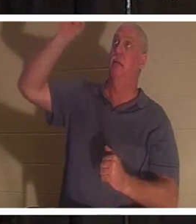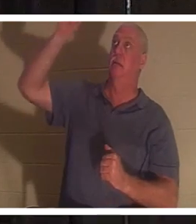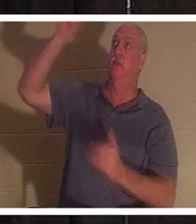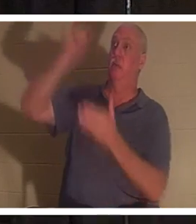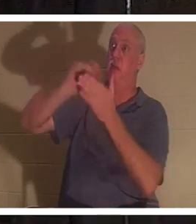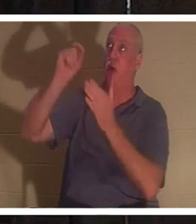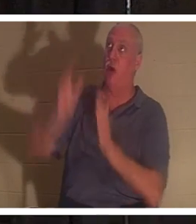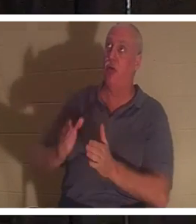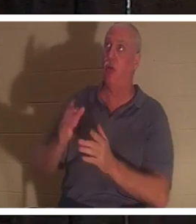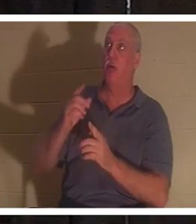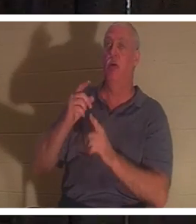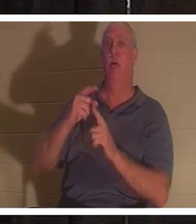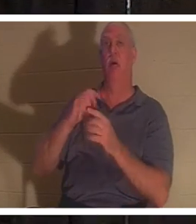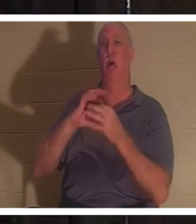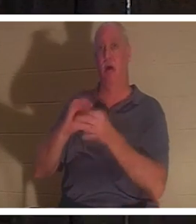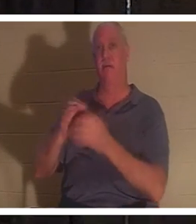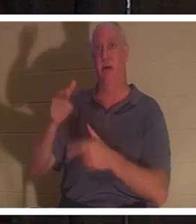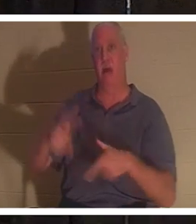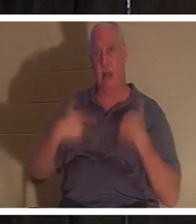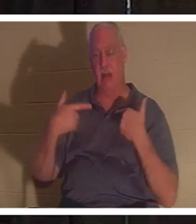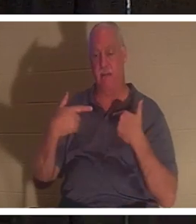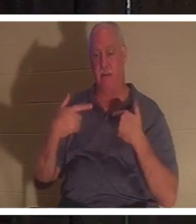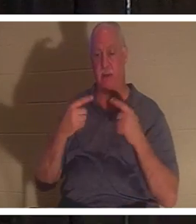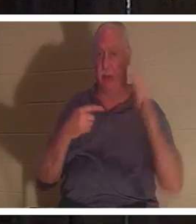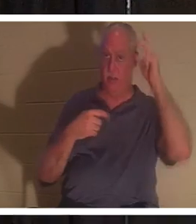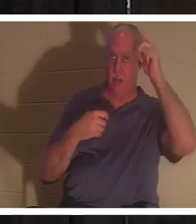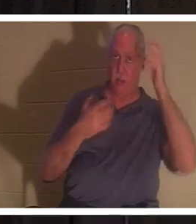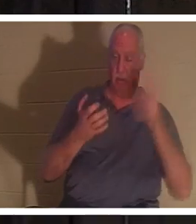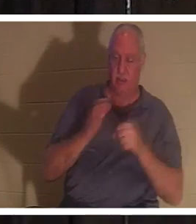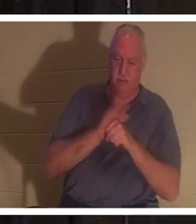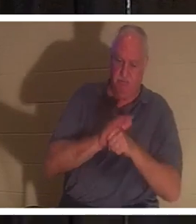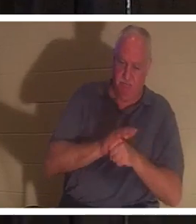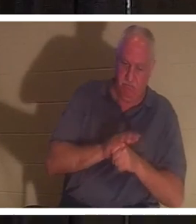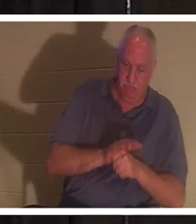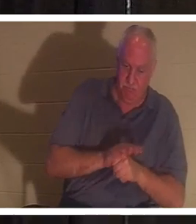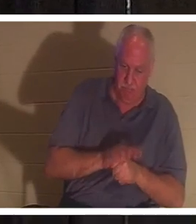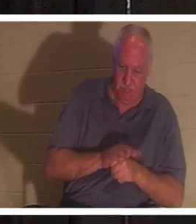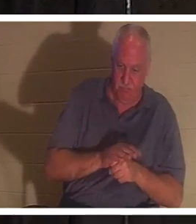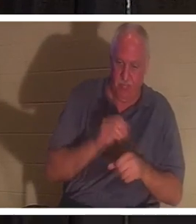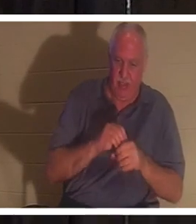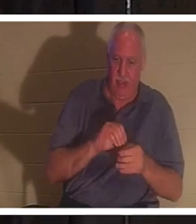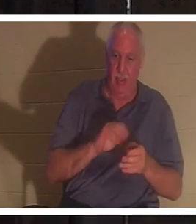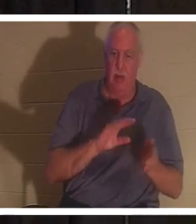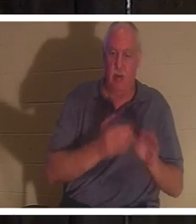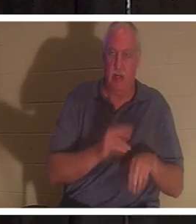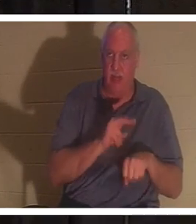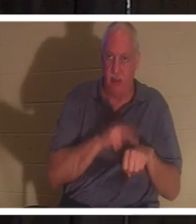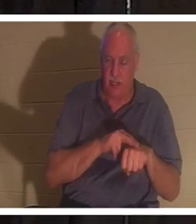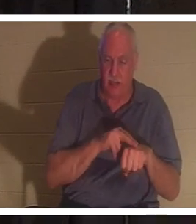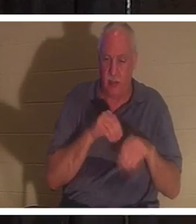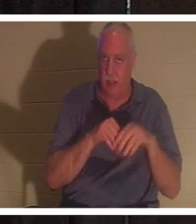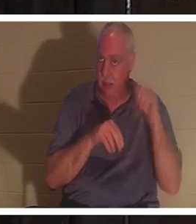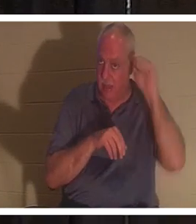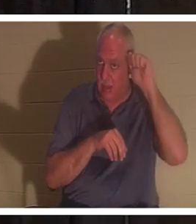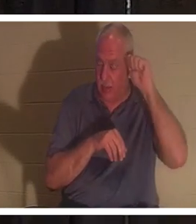Автором Жизни, и враг хотел бы удержать нас в нашей смертной природе в Адаме. В Адаме